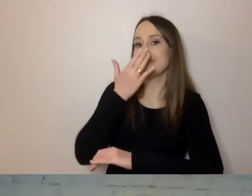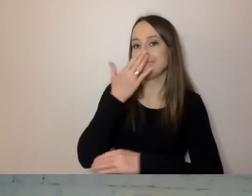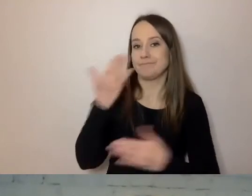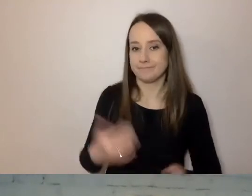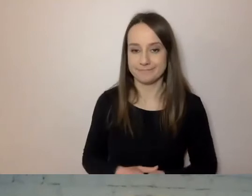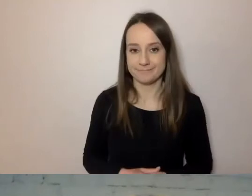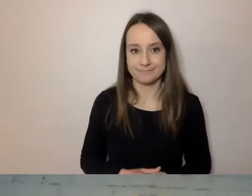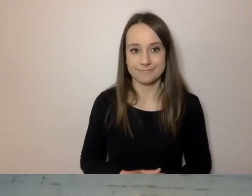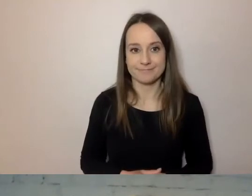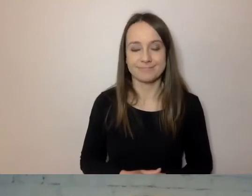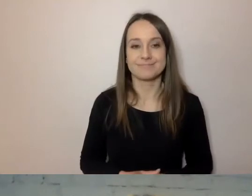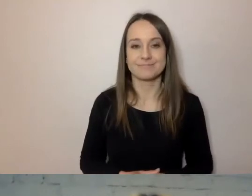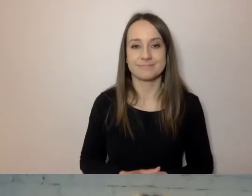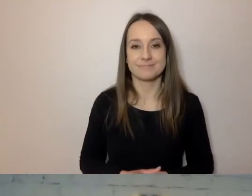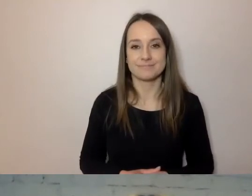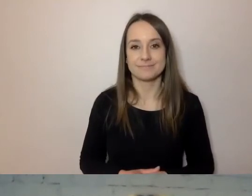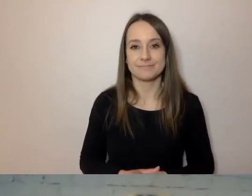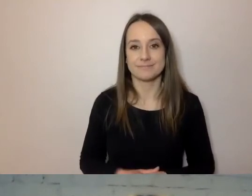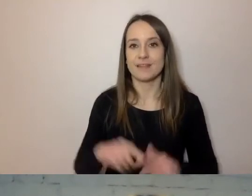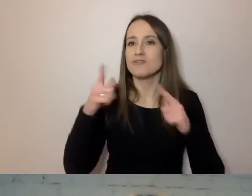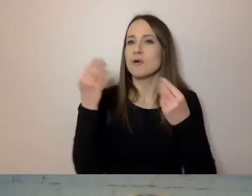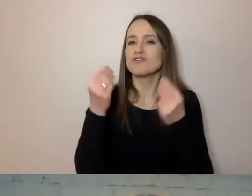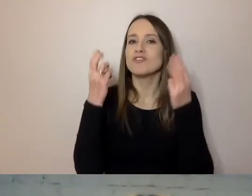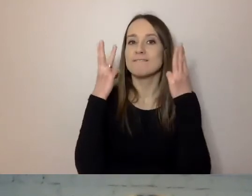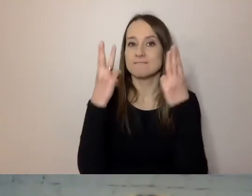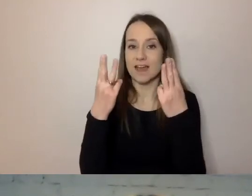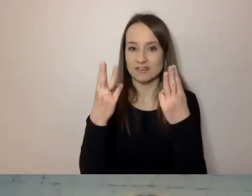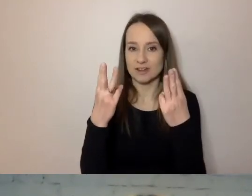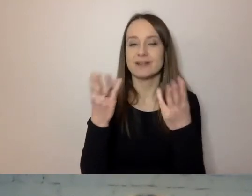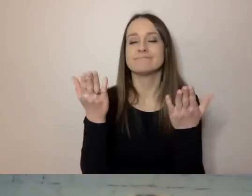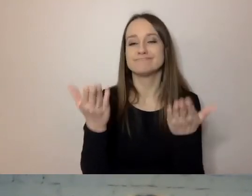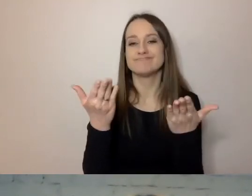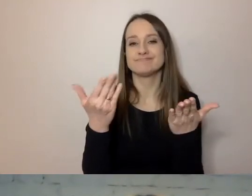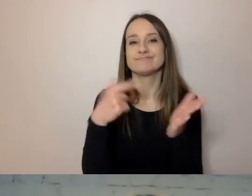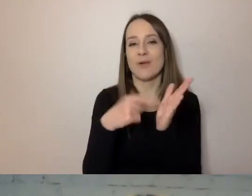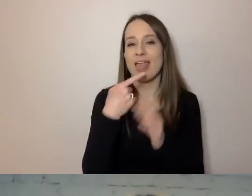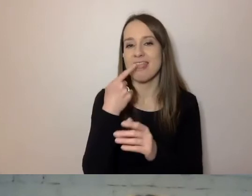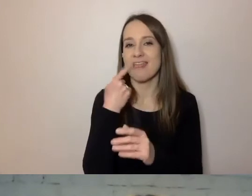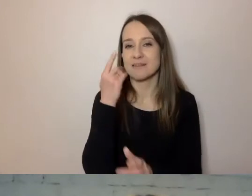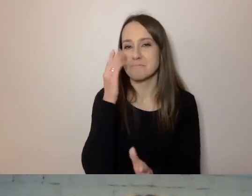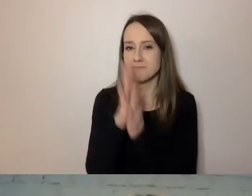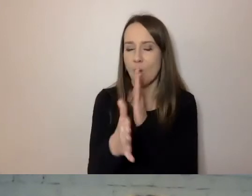Co jest jeszcze niesłychanie ważne - trzeba prosty język do urzędów, instytucji,